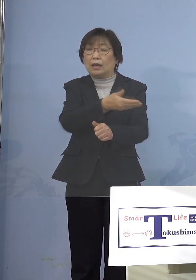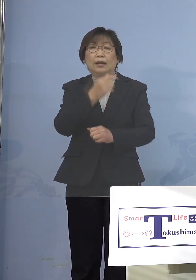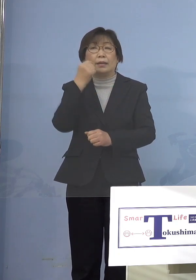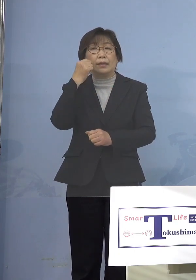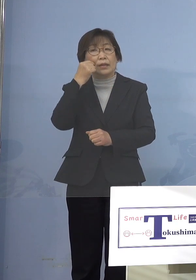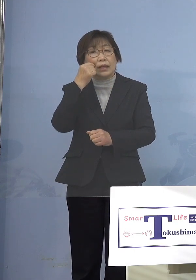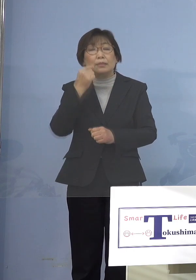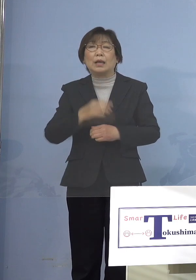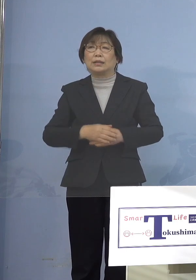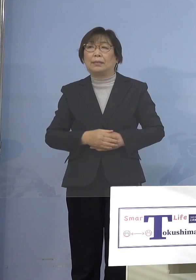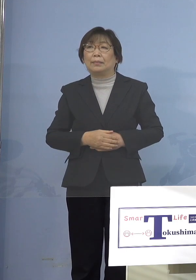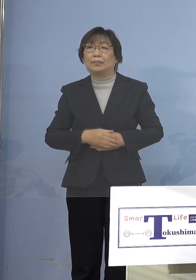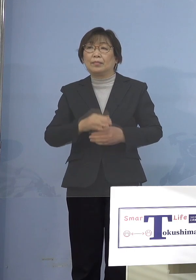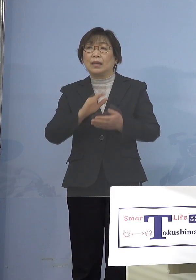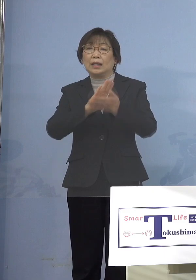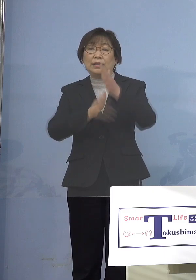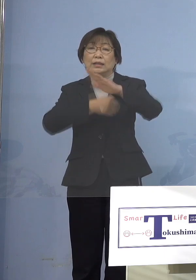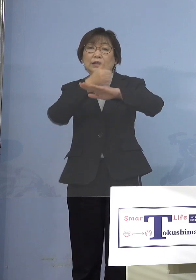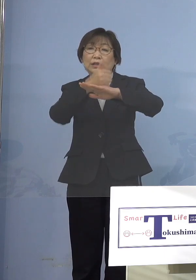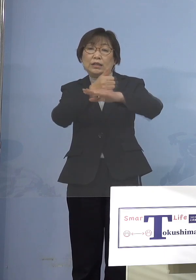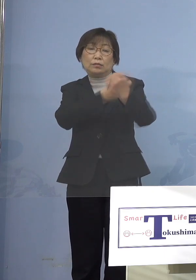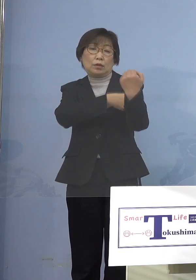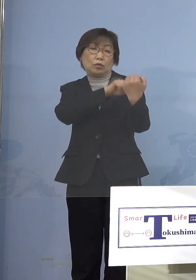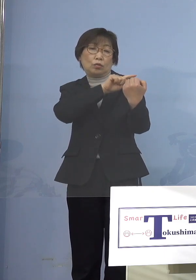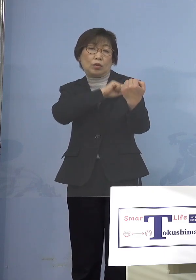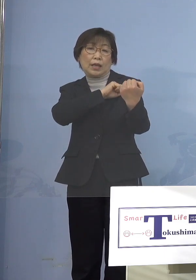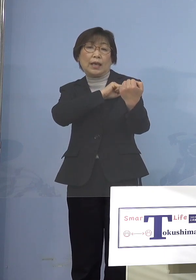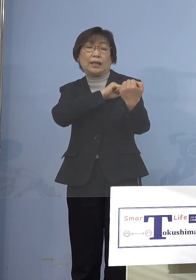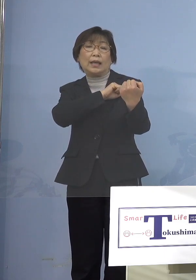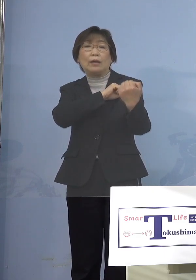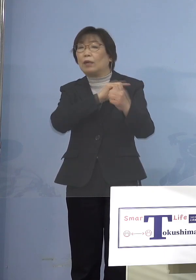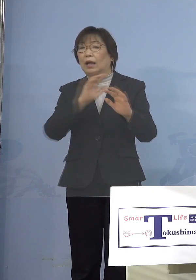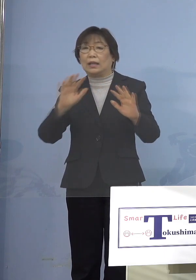というのは知事にその権限がないから というのはこれらの施設で